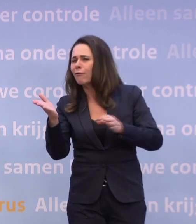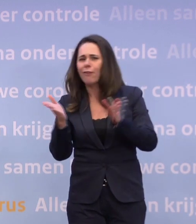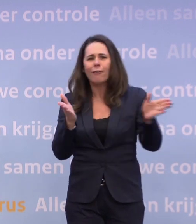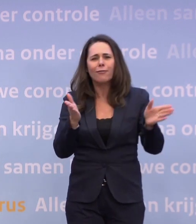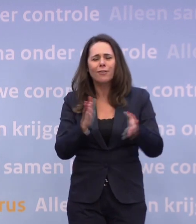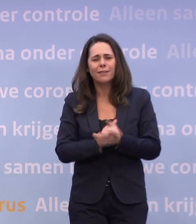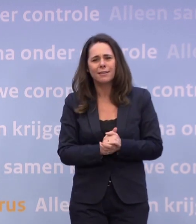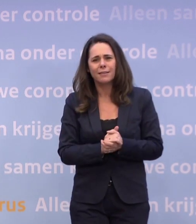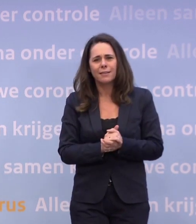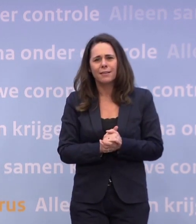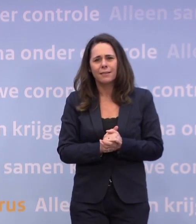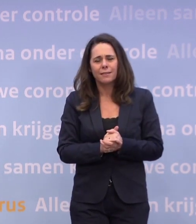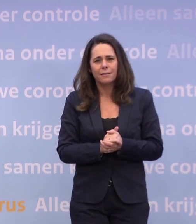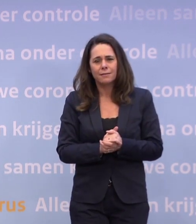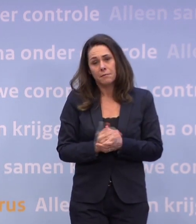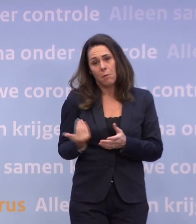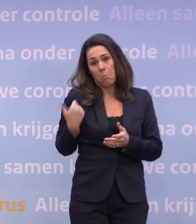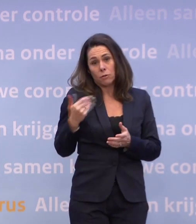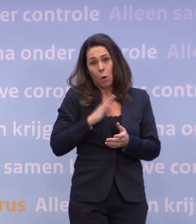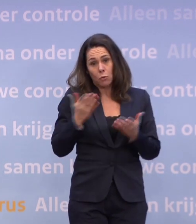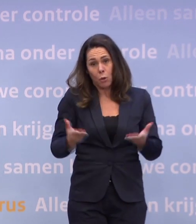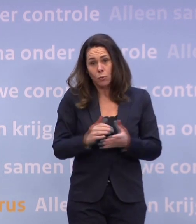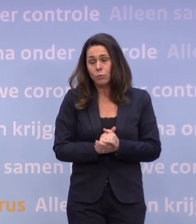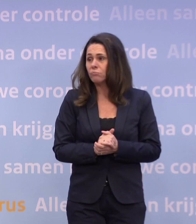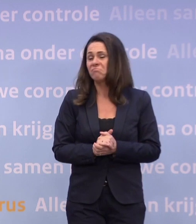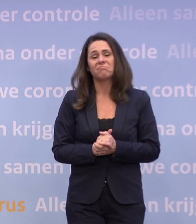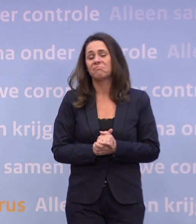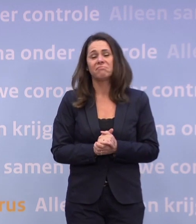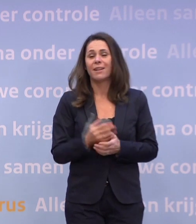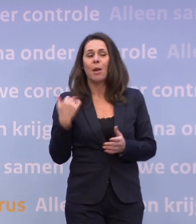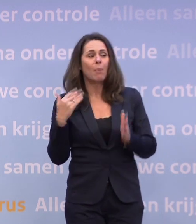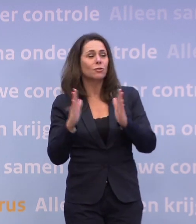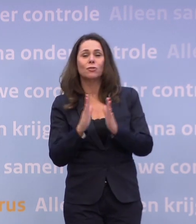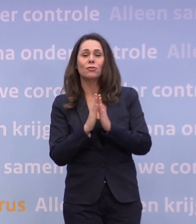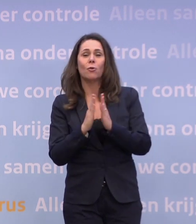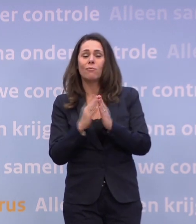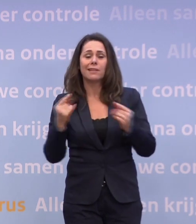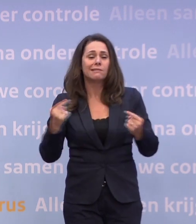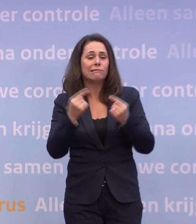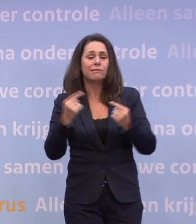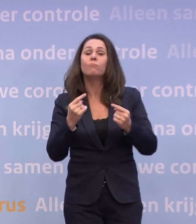Was dat eigenlijk de afgelopen keer ook zo bij het Catshuis? Nee, afgelopen zondag knetterde het niet, we hadden wel goeie discussies...